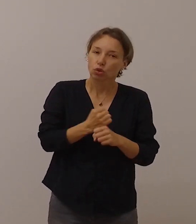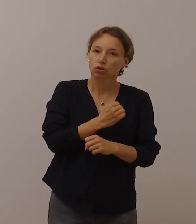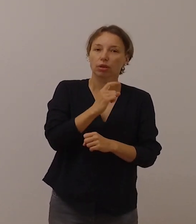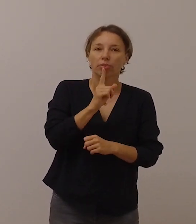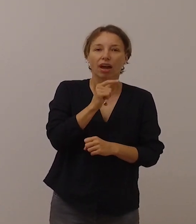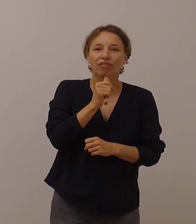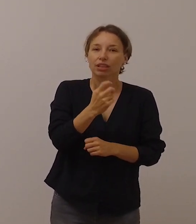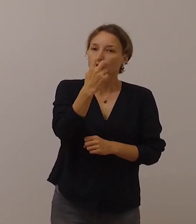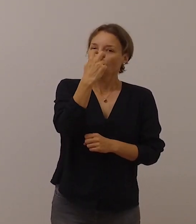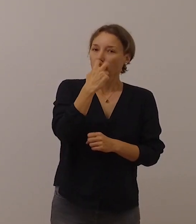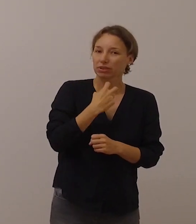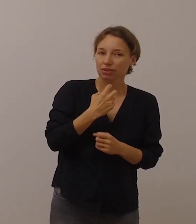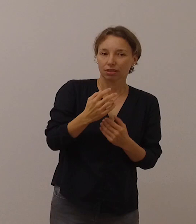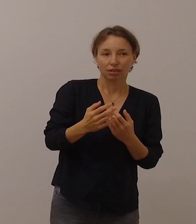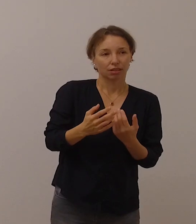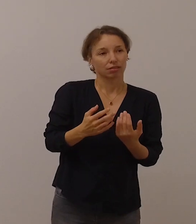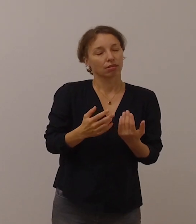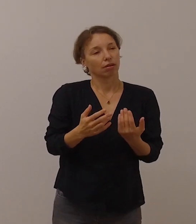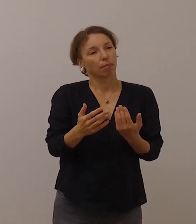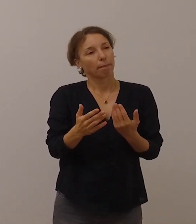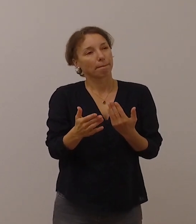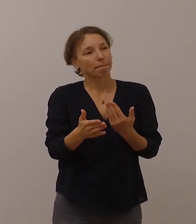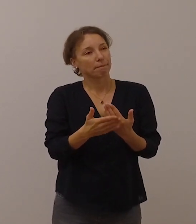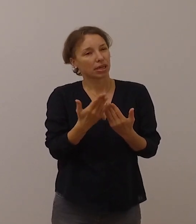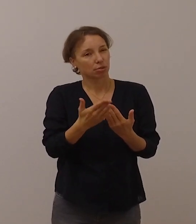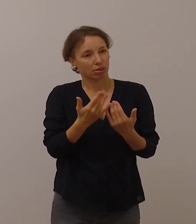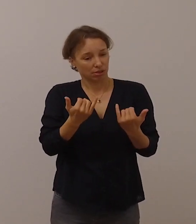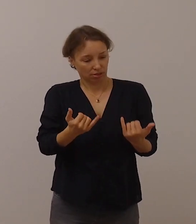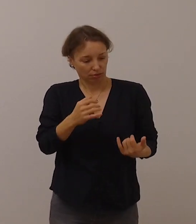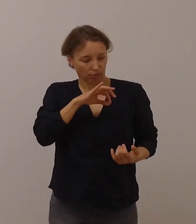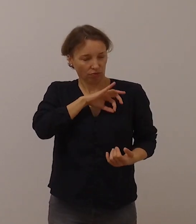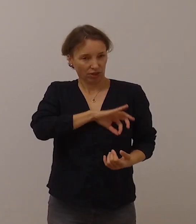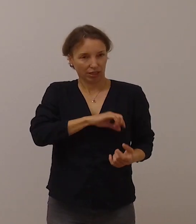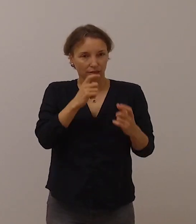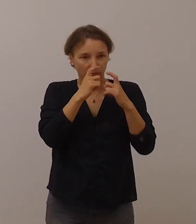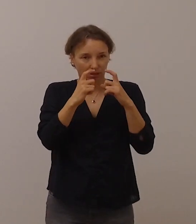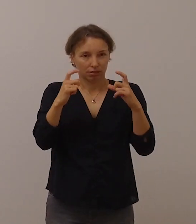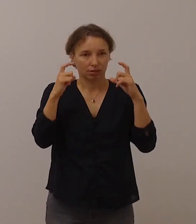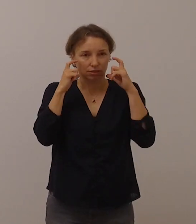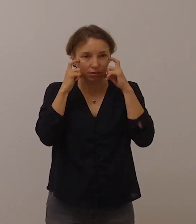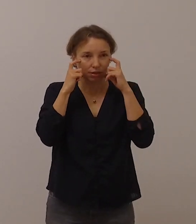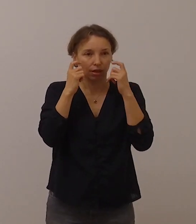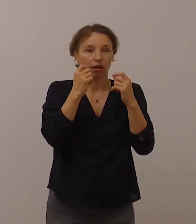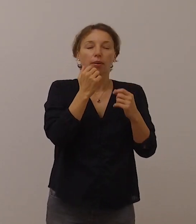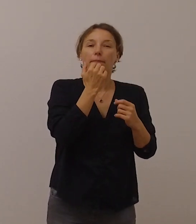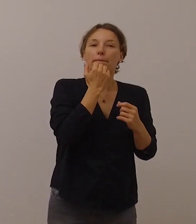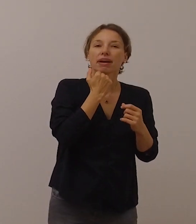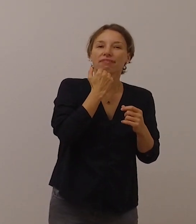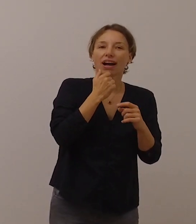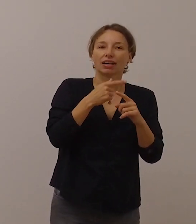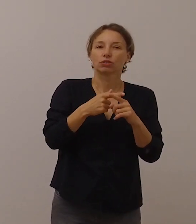dass beispielsweise mit dem vorgeschriebenen Mund-Nasen-Schutz im privaten und beruflichen Alltag